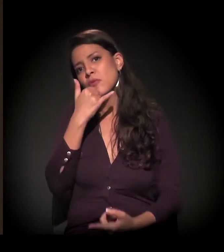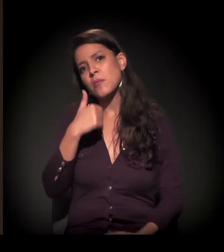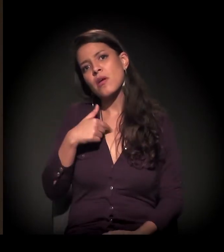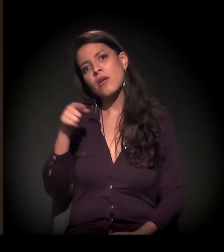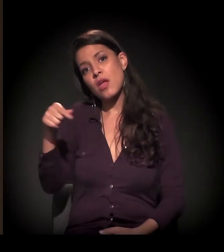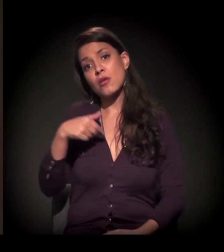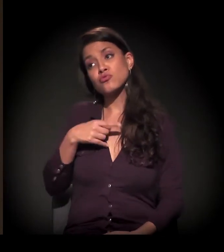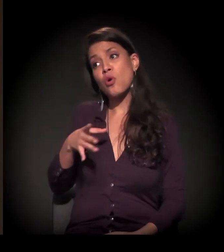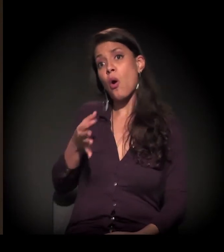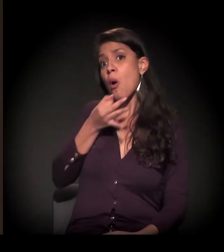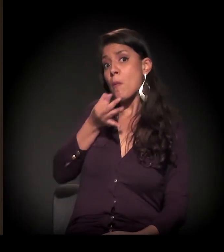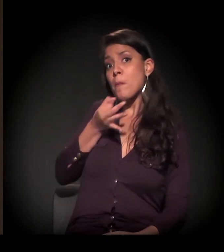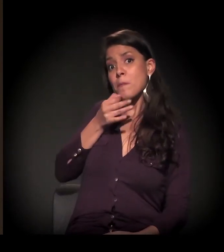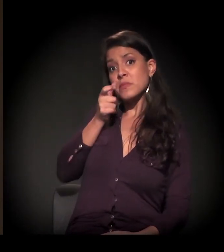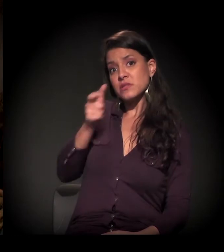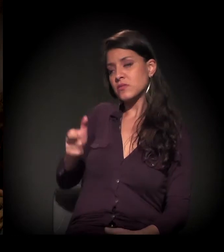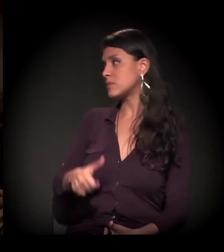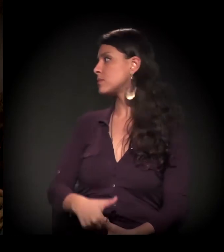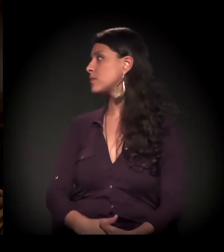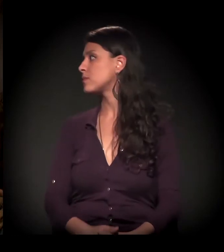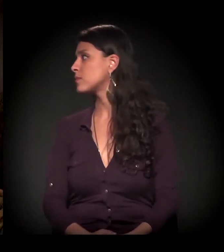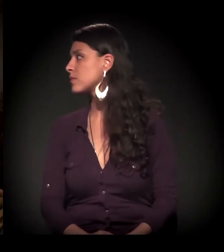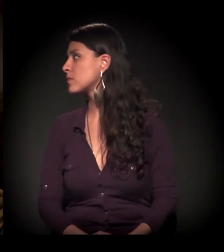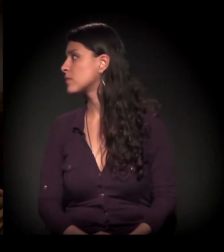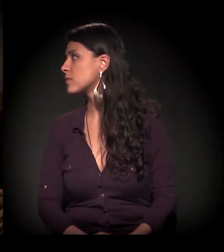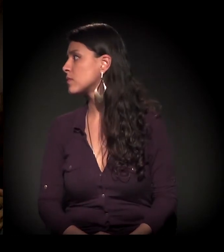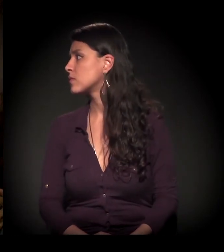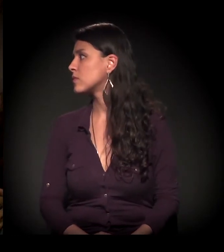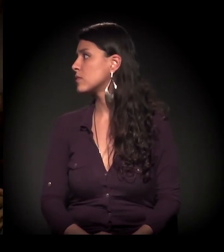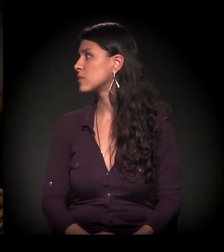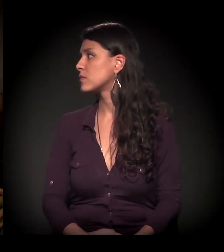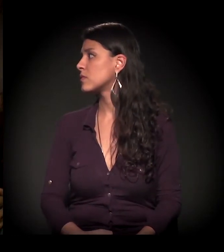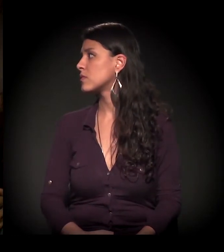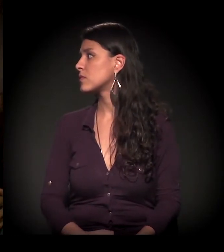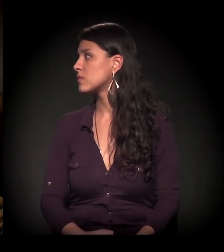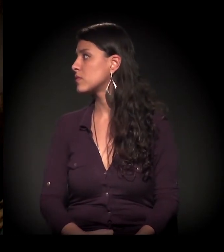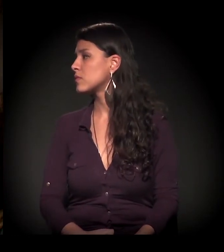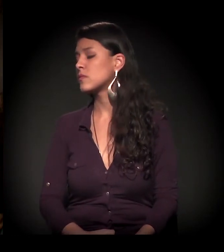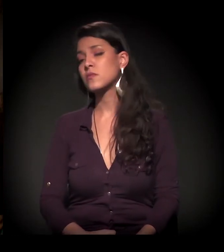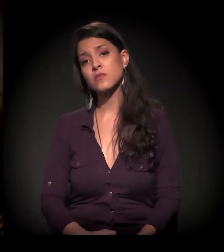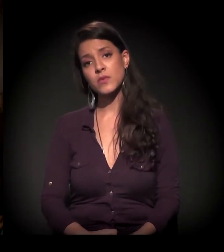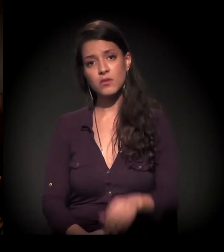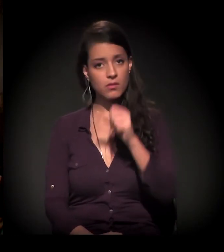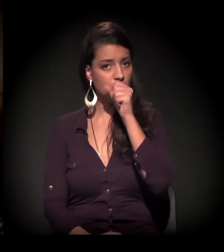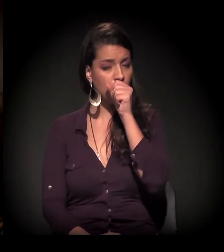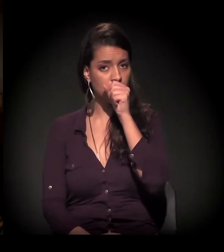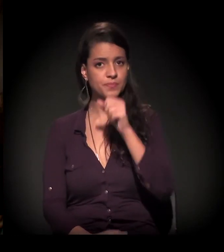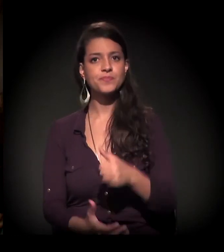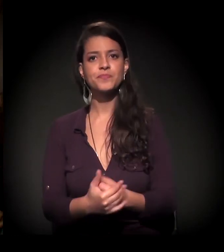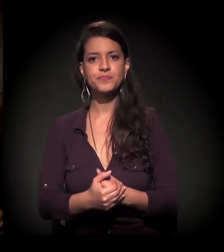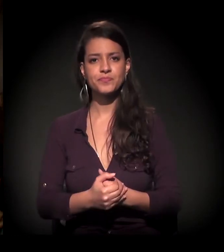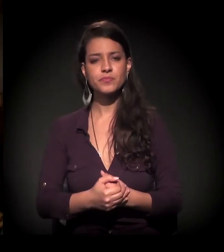porque eu sou um mero observador. Bem, eu acho que esse debate já começou